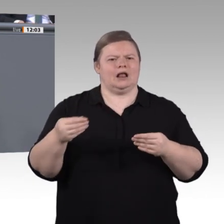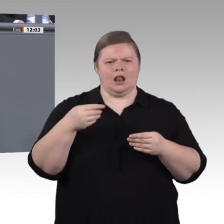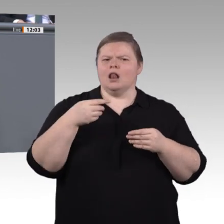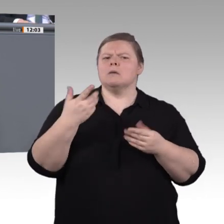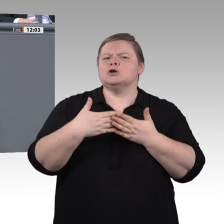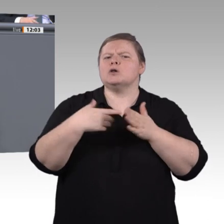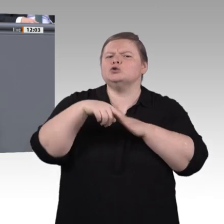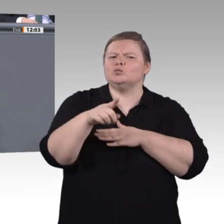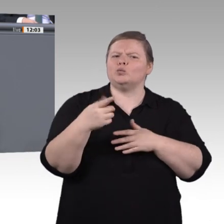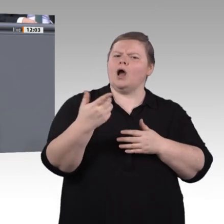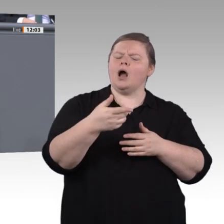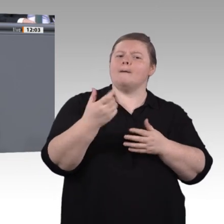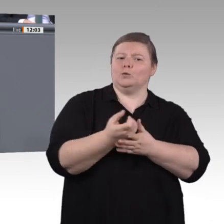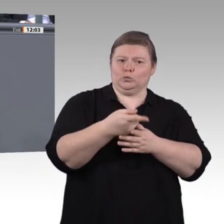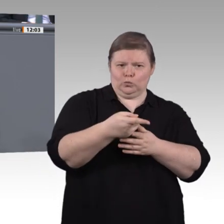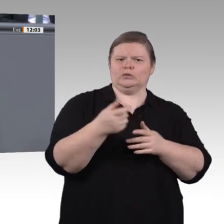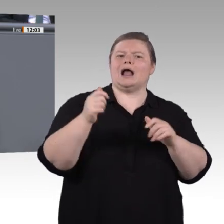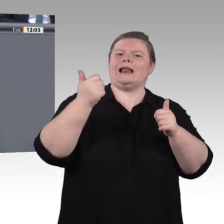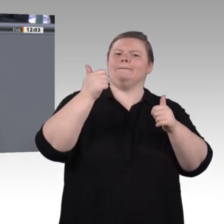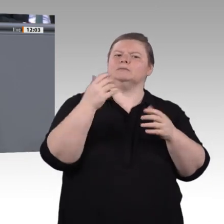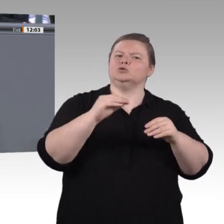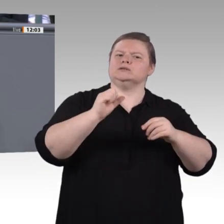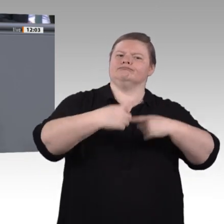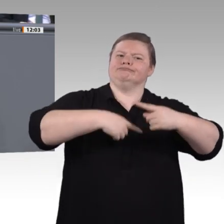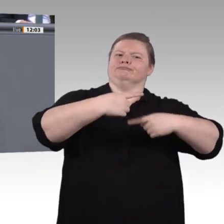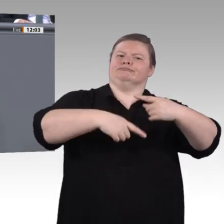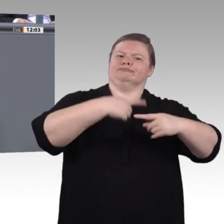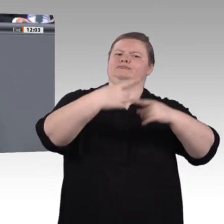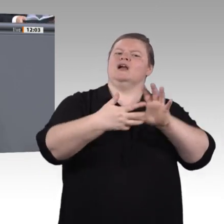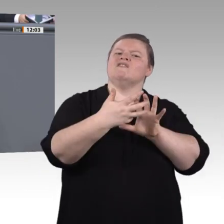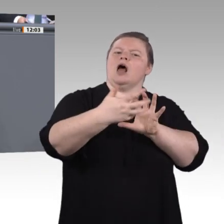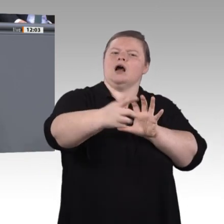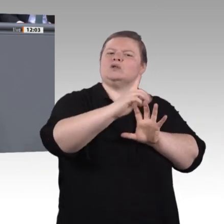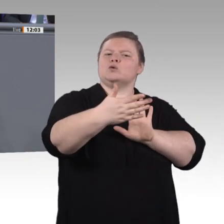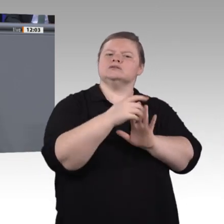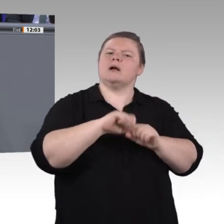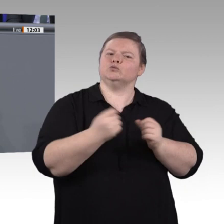geht immer noch um Bildung. Da bin ich sehr nahe bei Yasmin Fahimi. Es geht darum, kritische